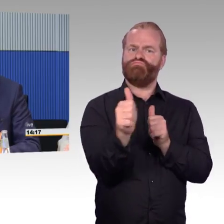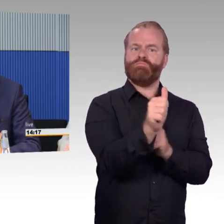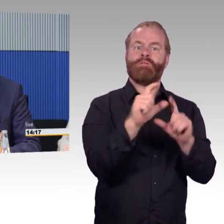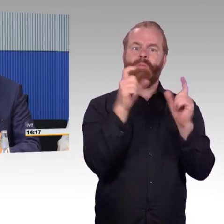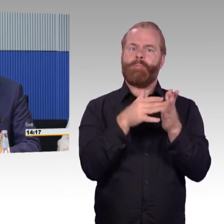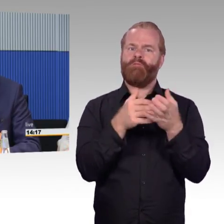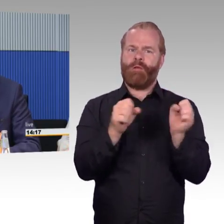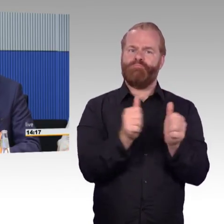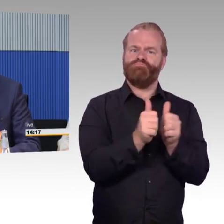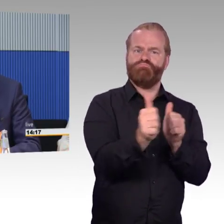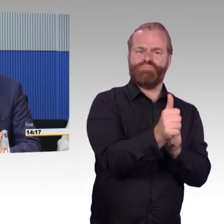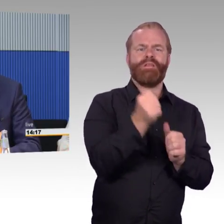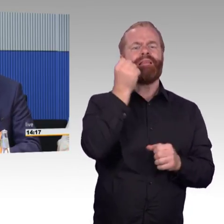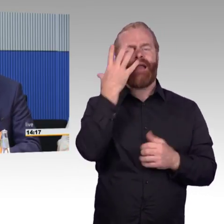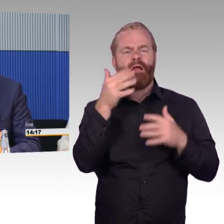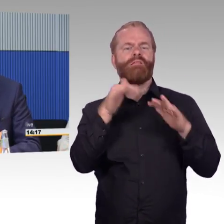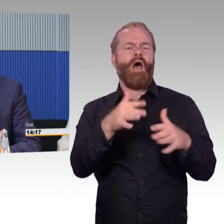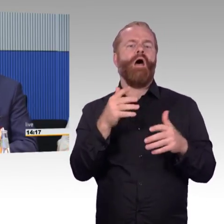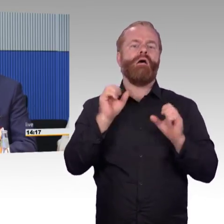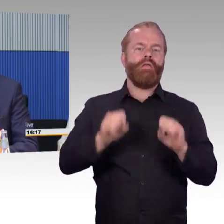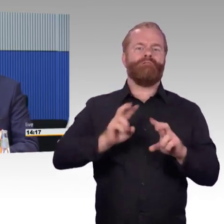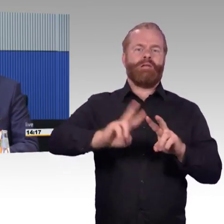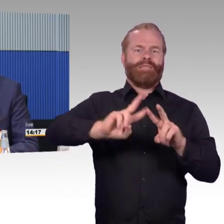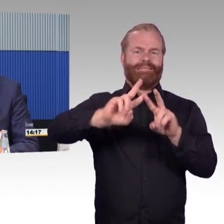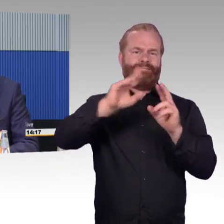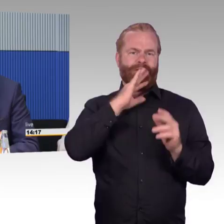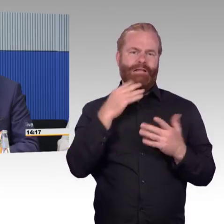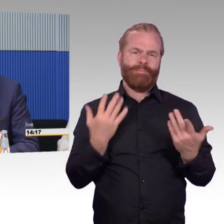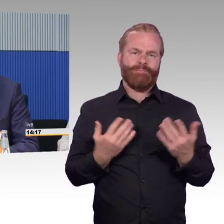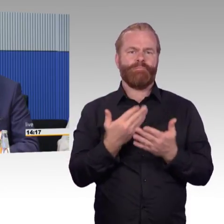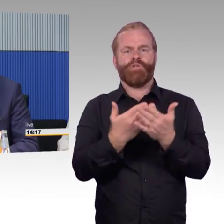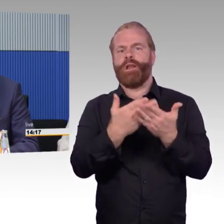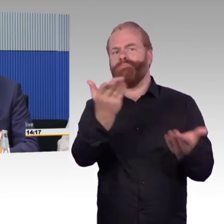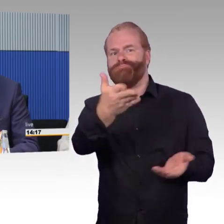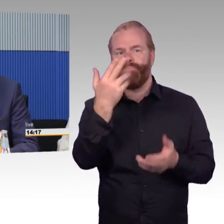sich da zu bewegen. Aber das Thema ist im Fokus, das wird in den Gremien behandelt